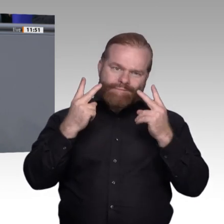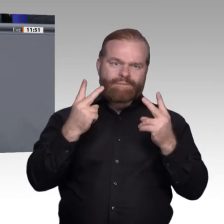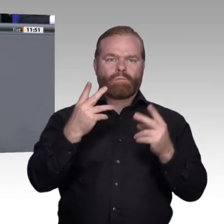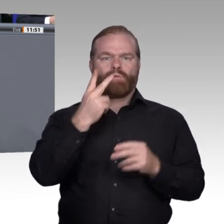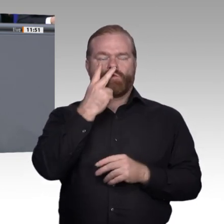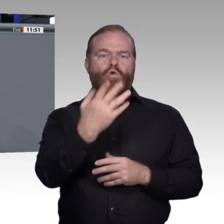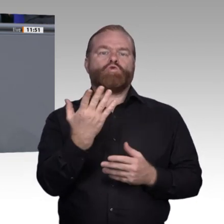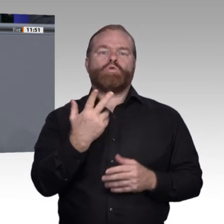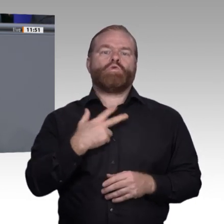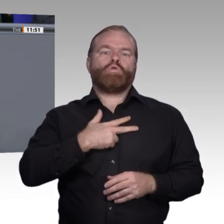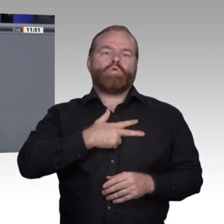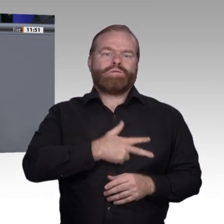zweijährigen Berufsausbildungen und Modularisierung.